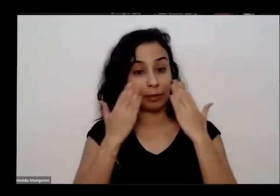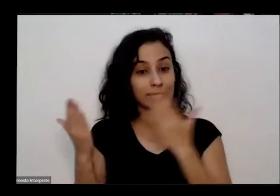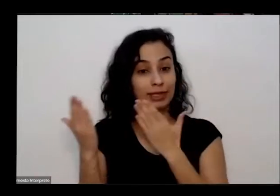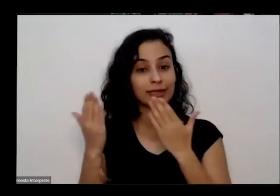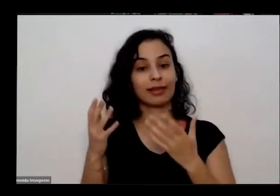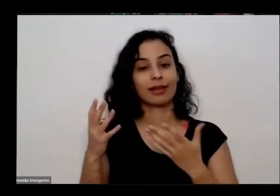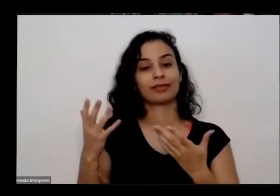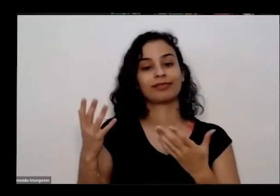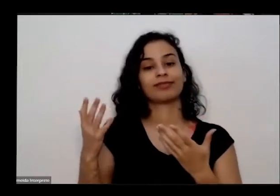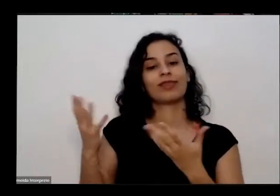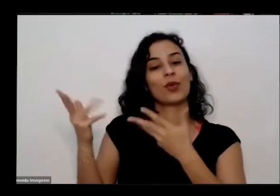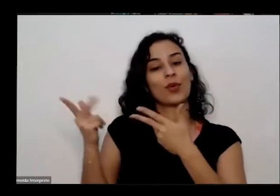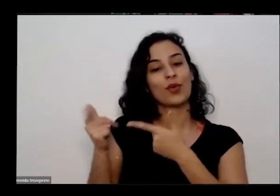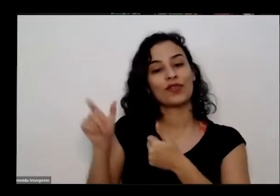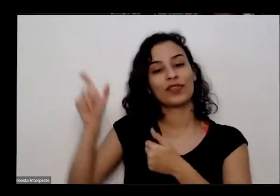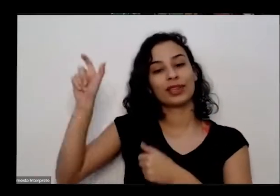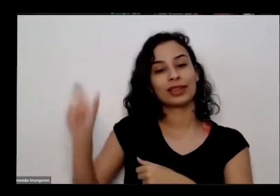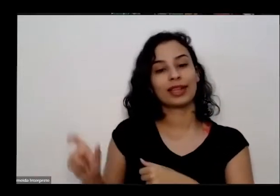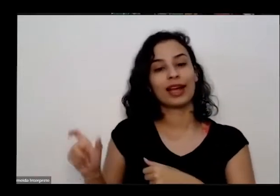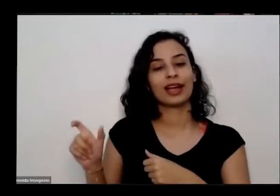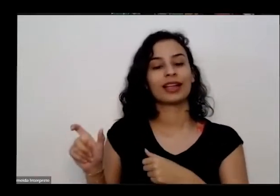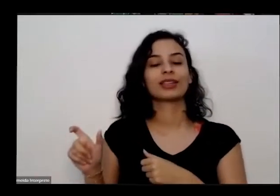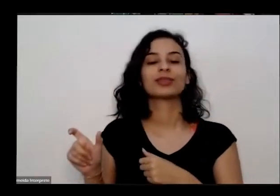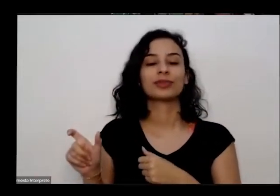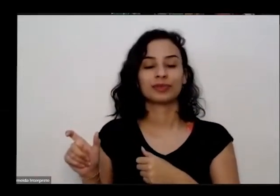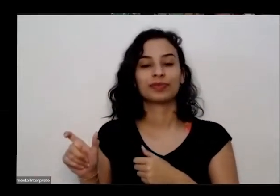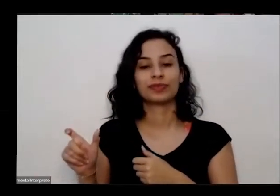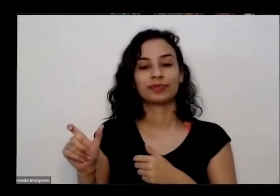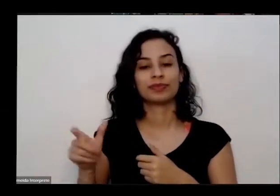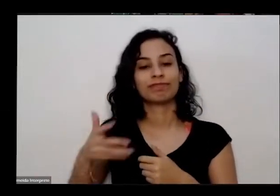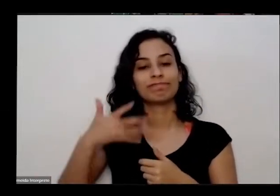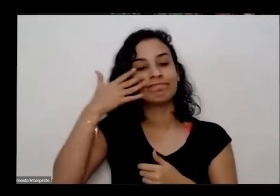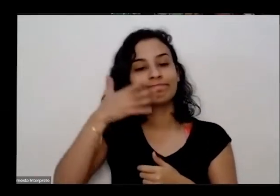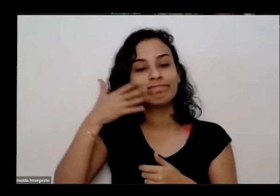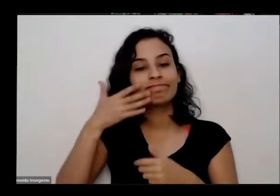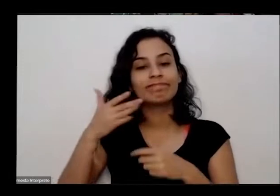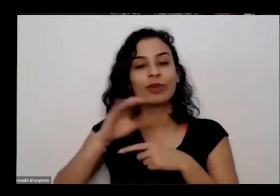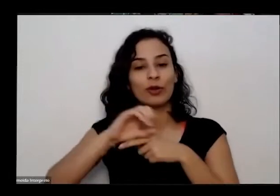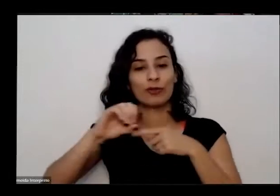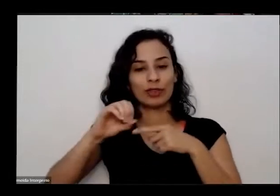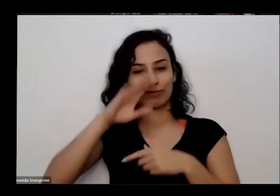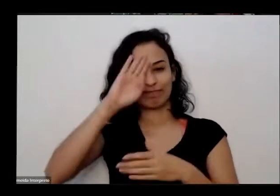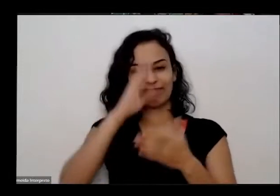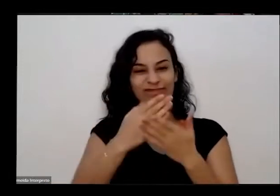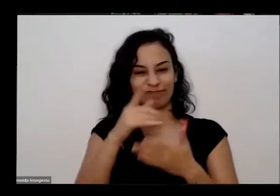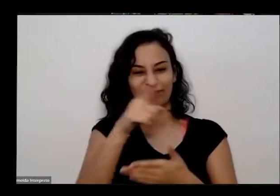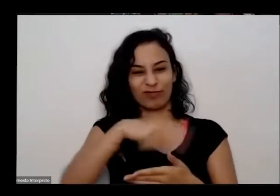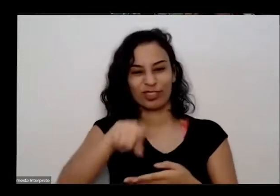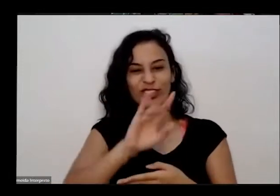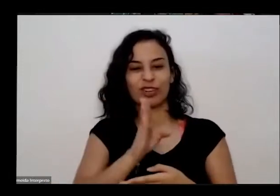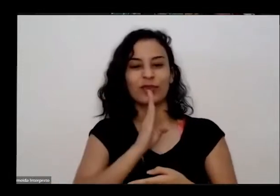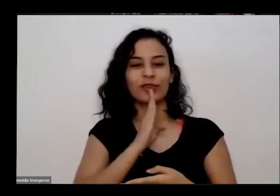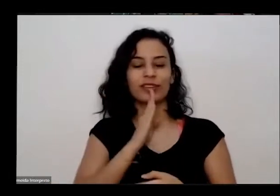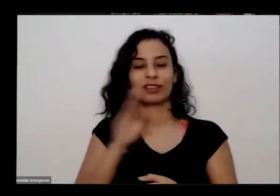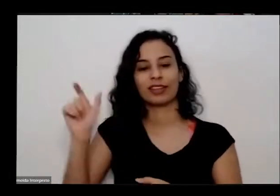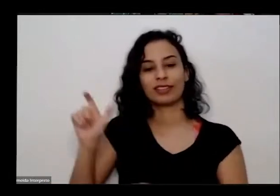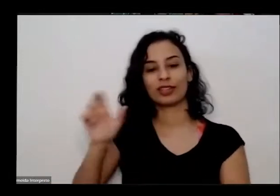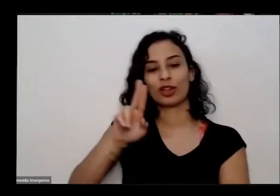né de hoje vou facilitadora da oficina mas parece que já conhecem né tio Juarez Martins Mas você me